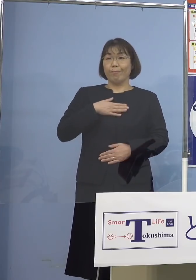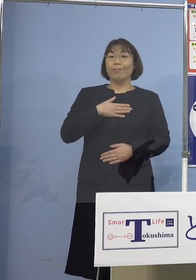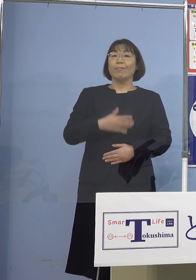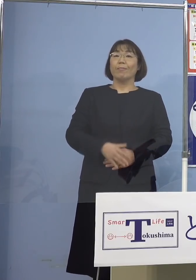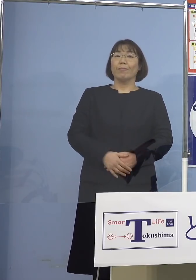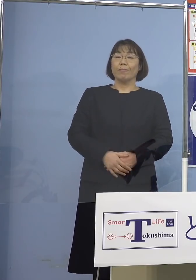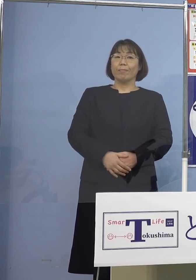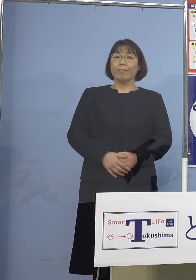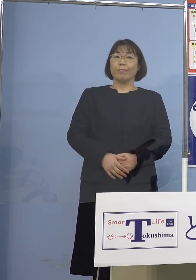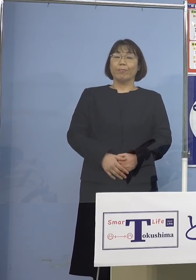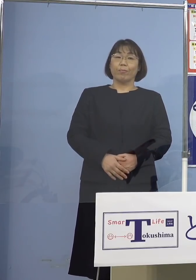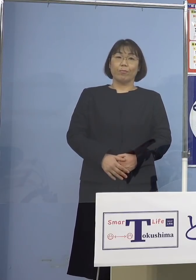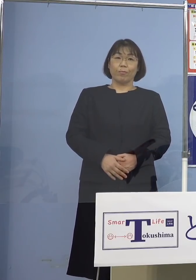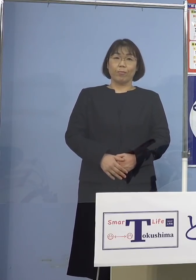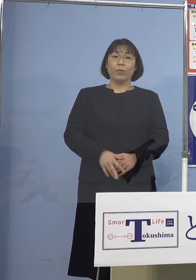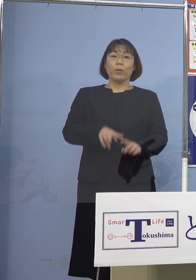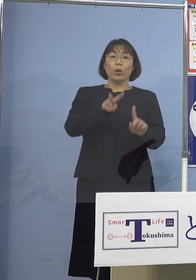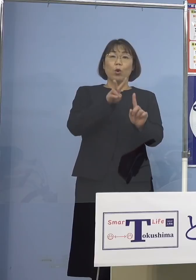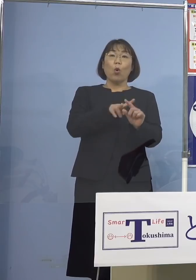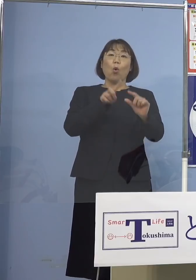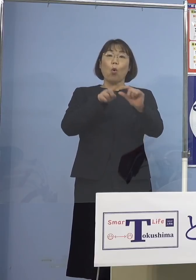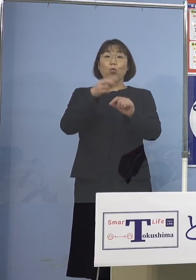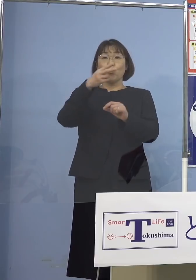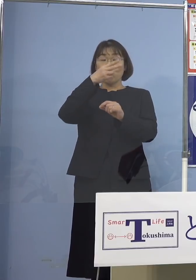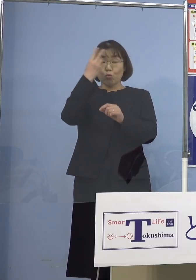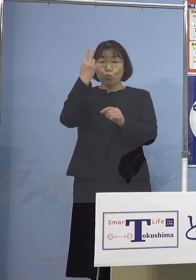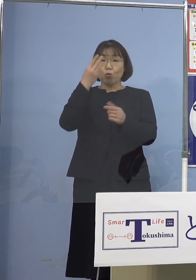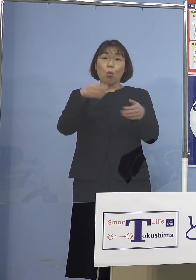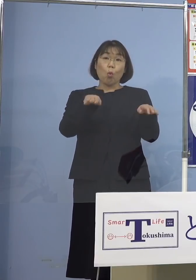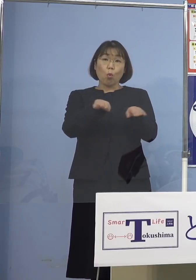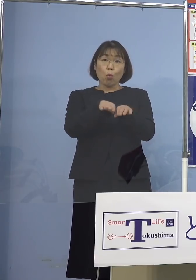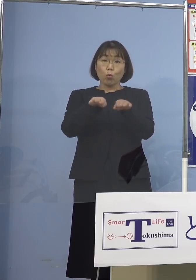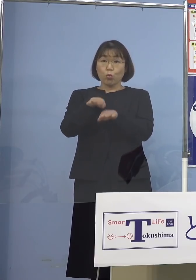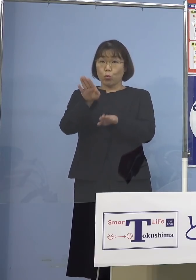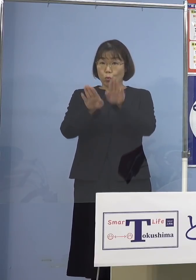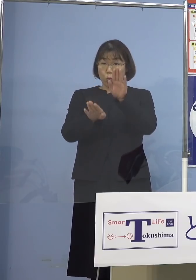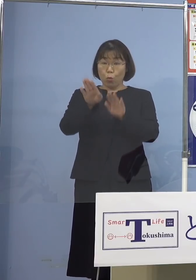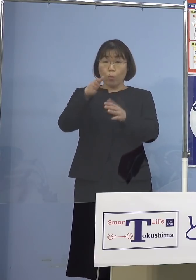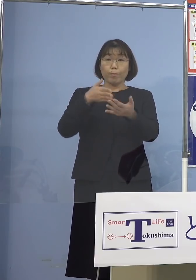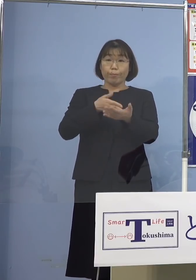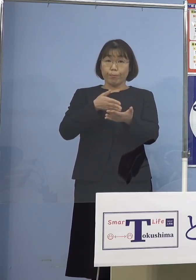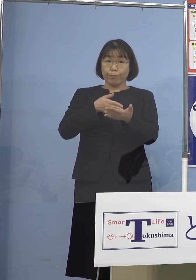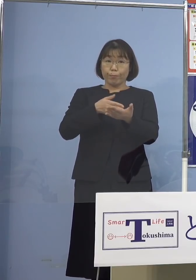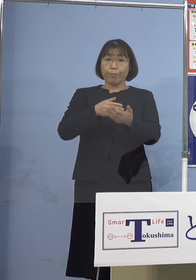では小、中、高、休校の状況について お話を申し上げます